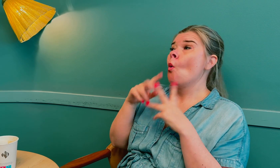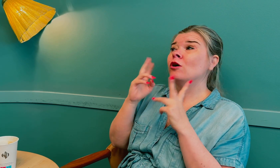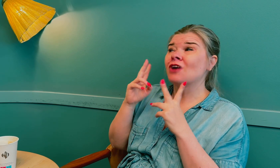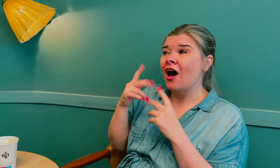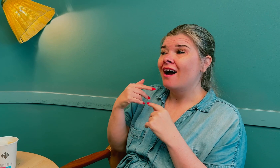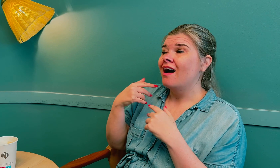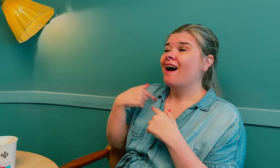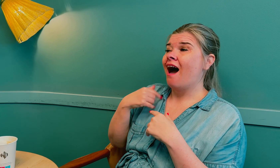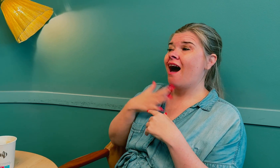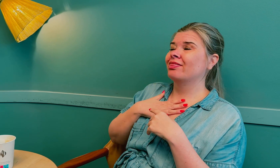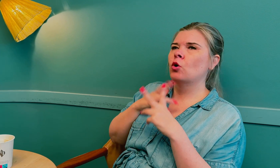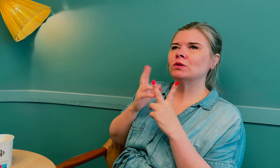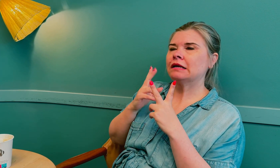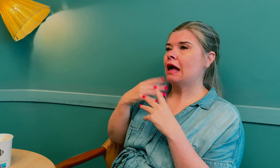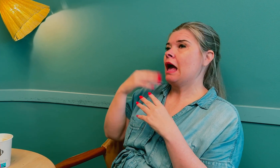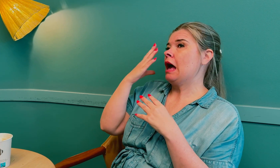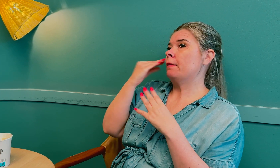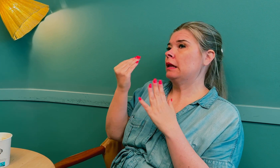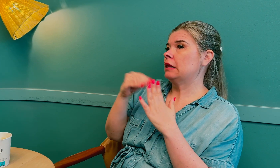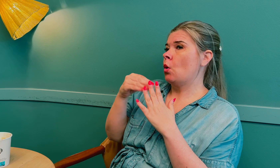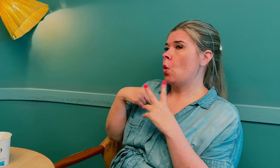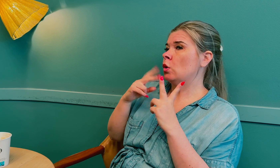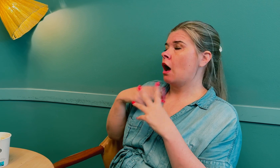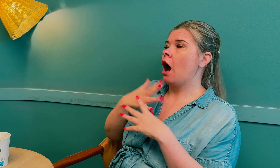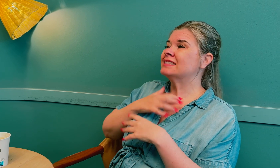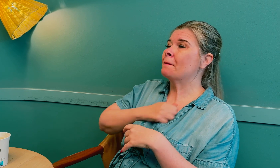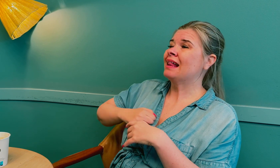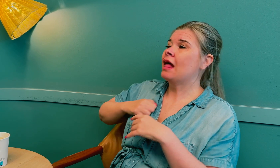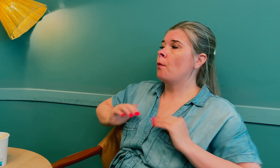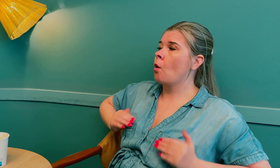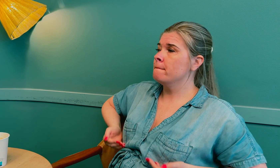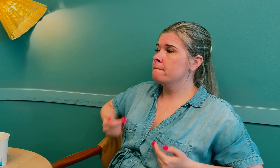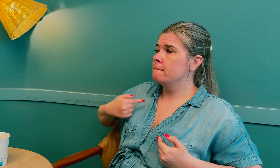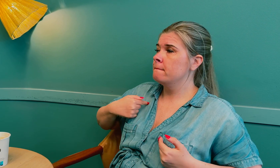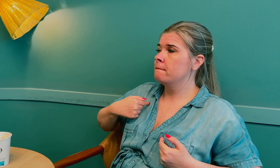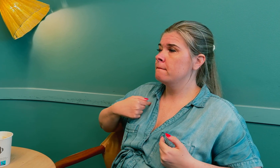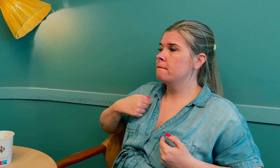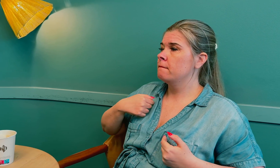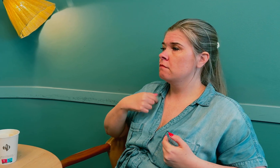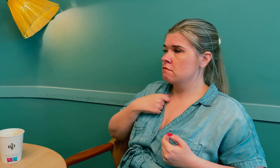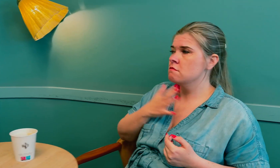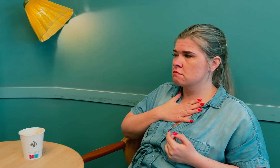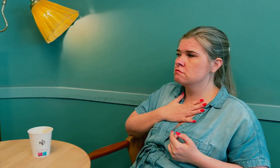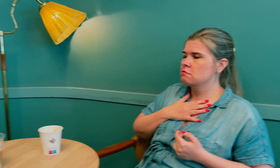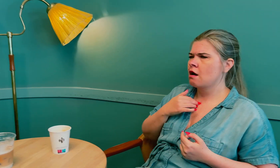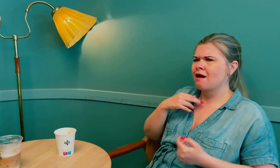Jeg glemte å nevne at jeg også hadde smerter i puppene.